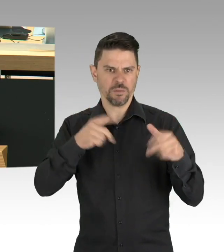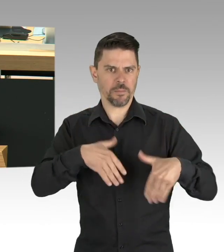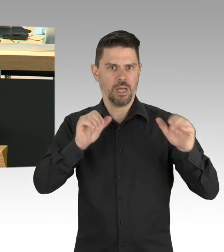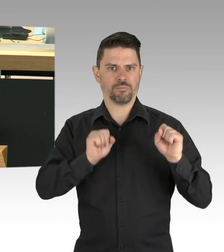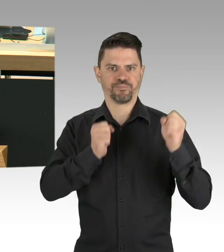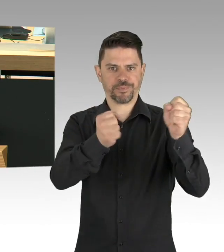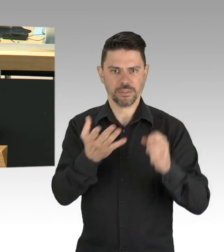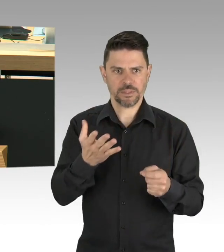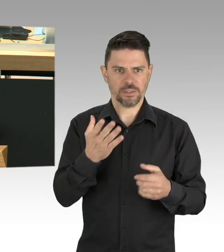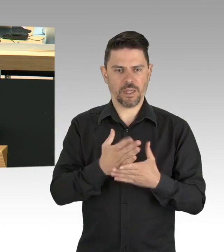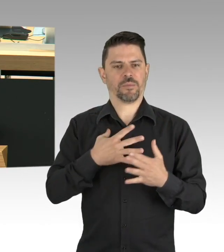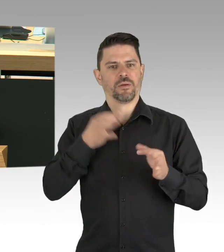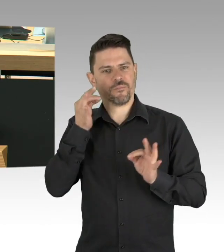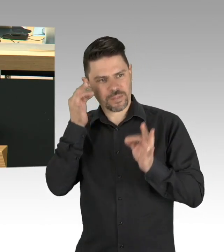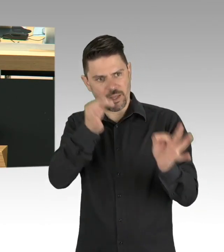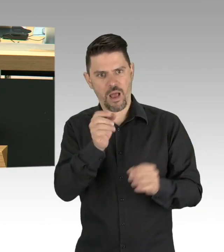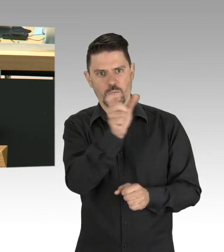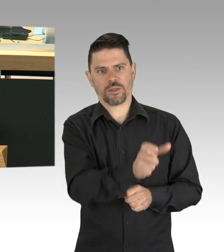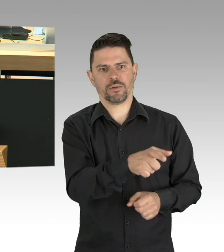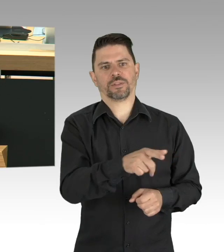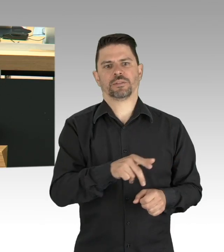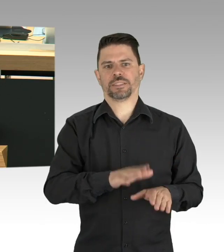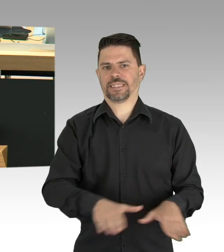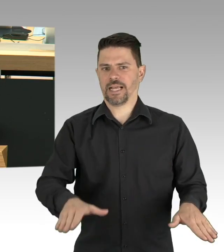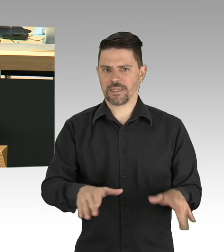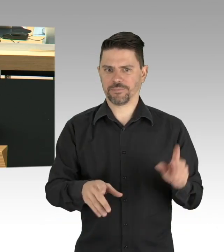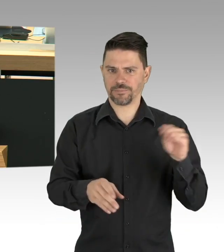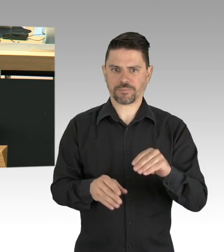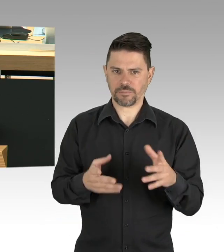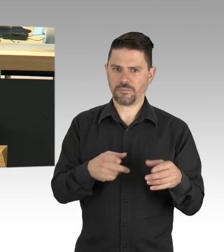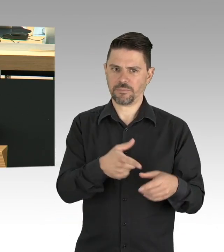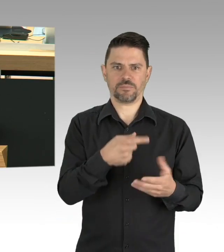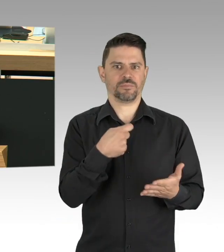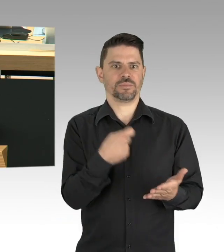Geben wir den Menschen mit ihren Sorgen eine verlässliche Perspektive,